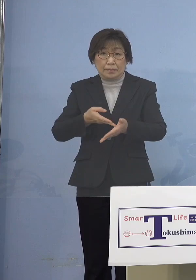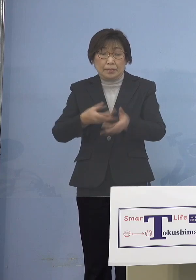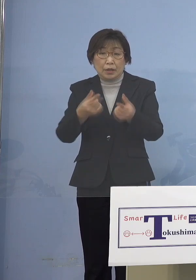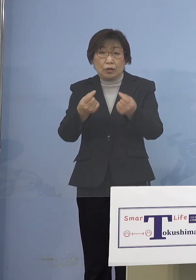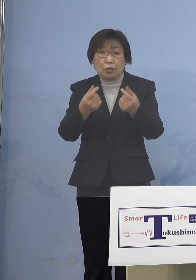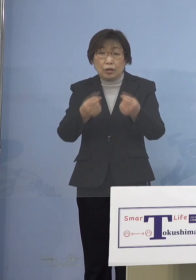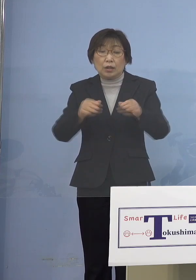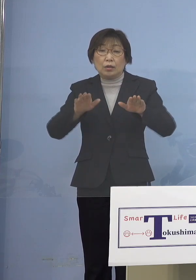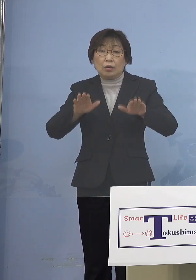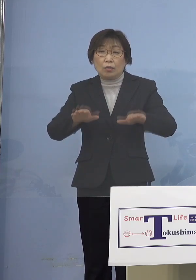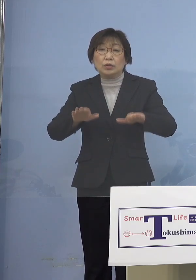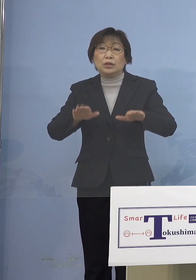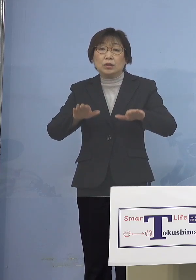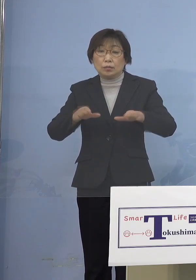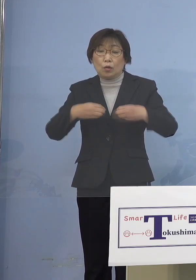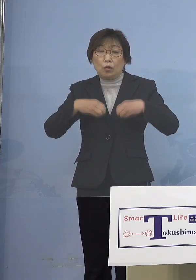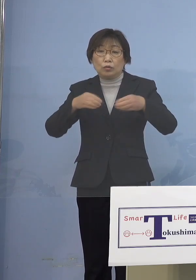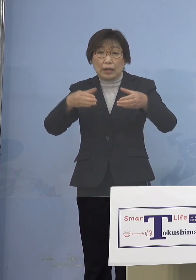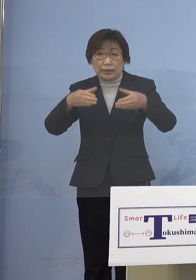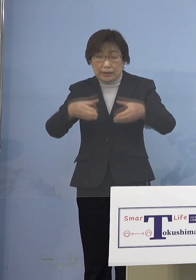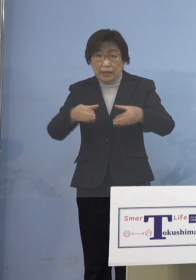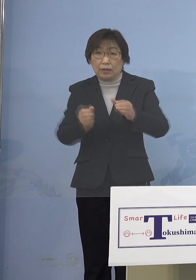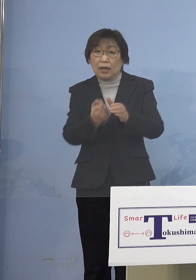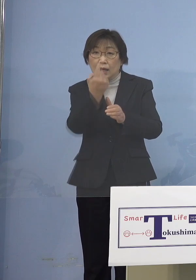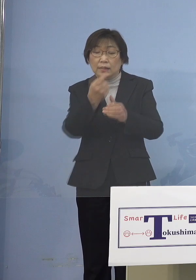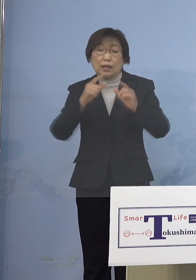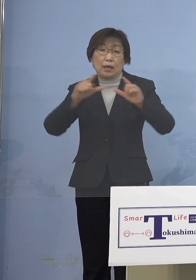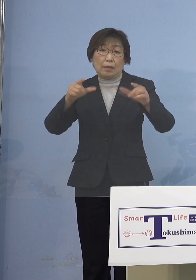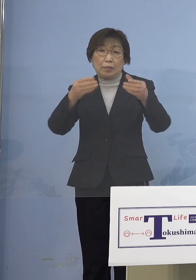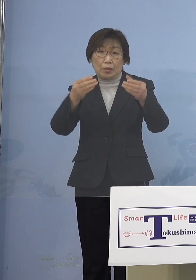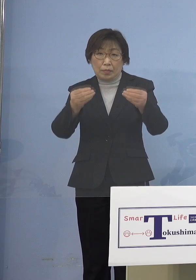発生を発表いたしましたが 最近はとりわけ